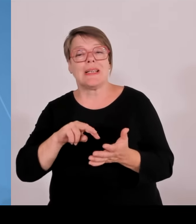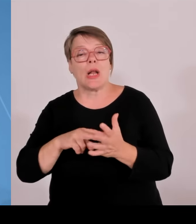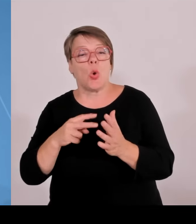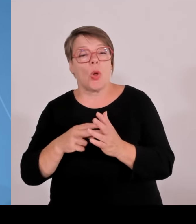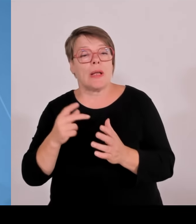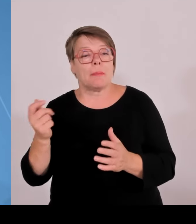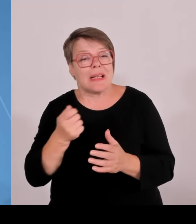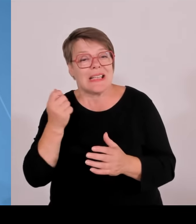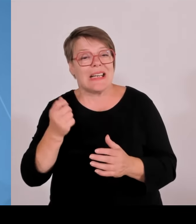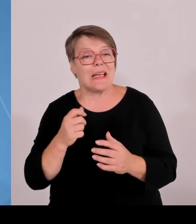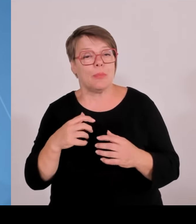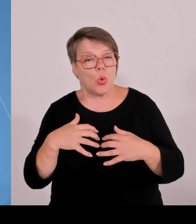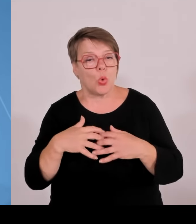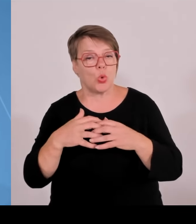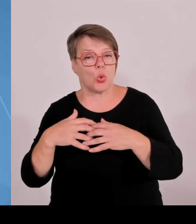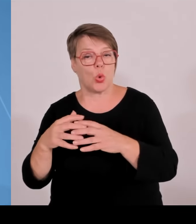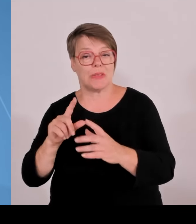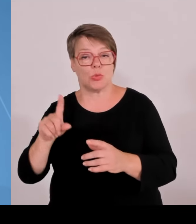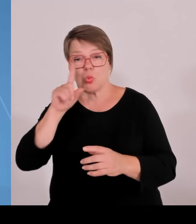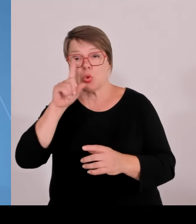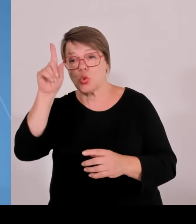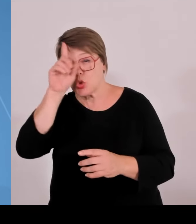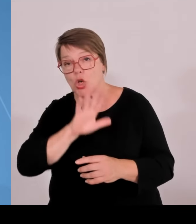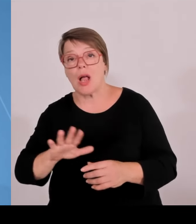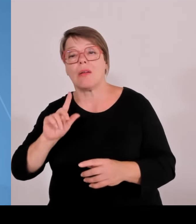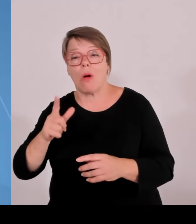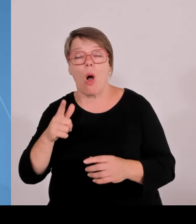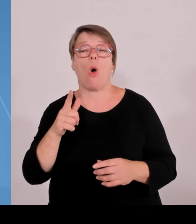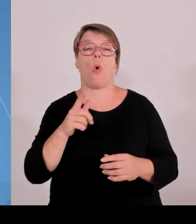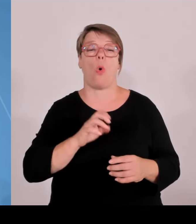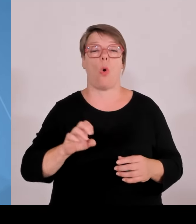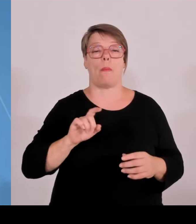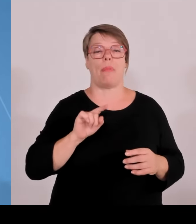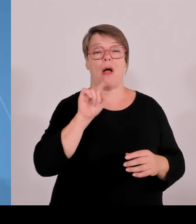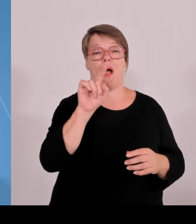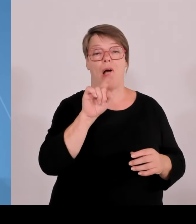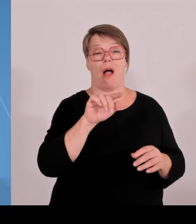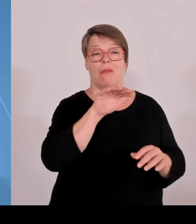besonderes bayerisches Modell. Ich werde gleich noch beschreiben, warum